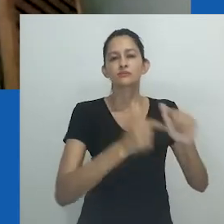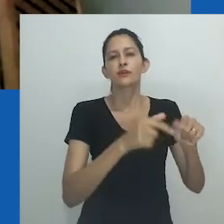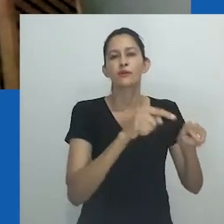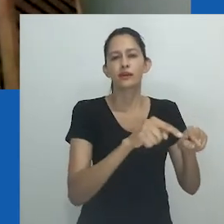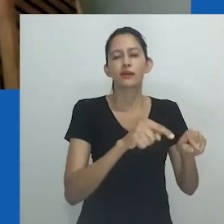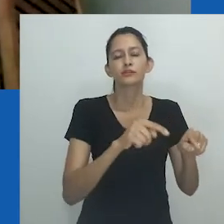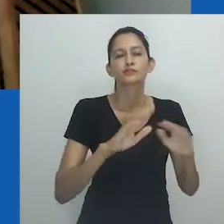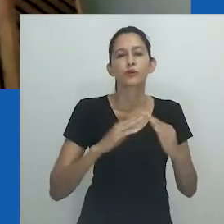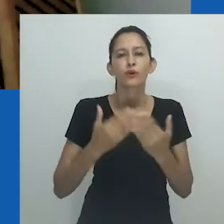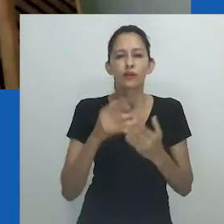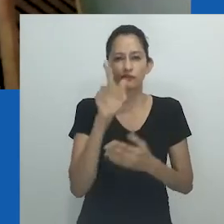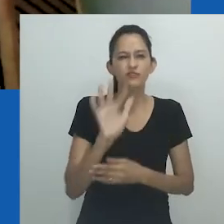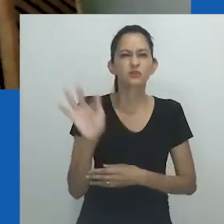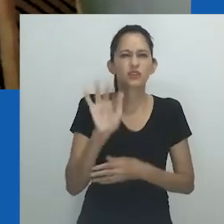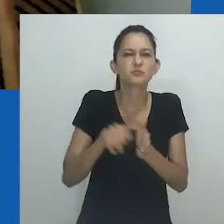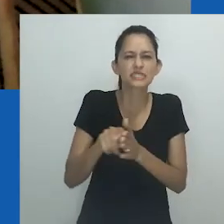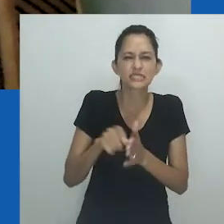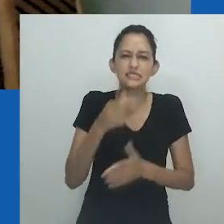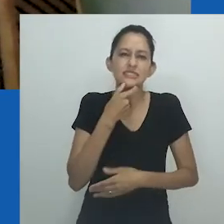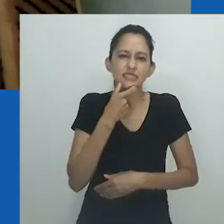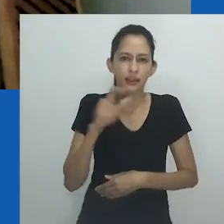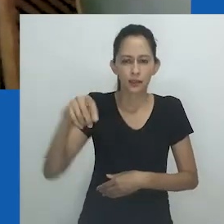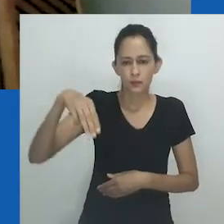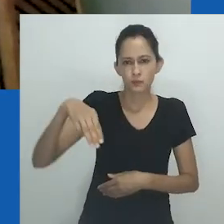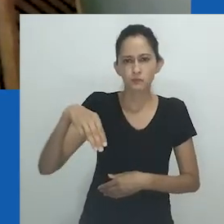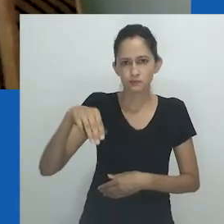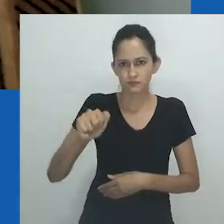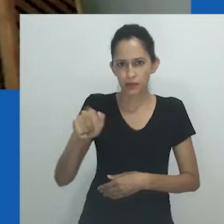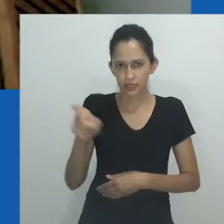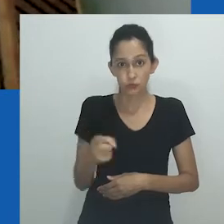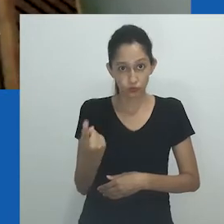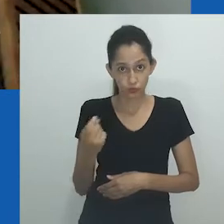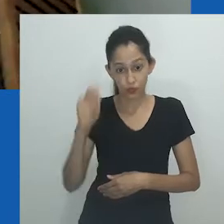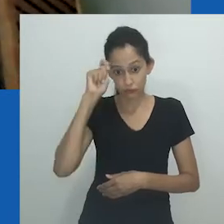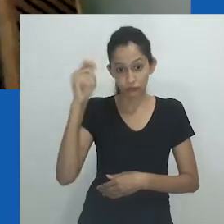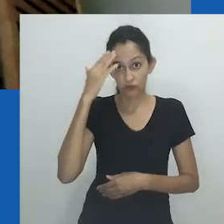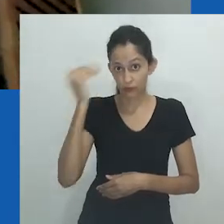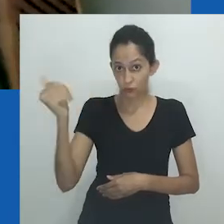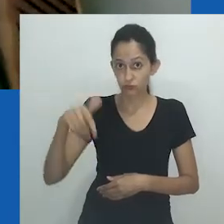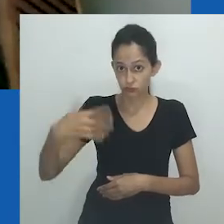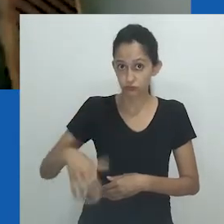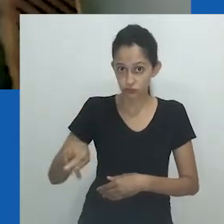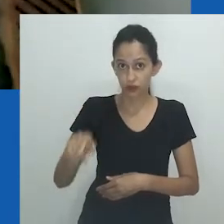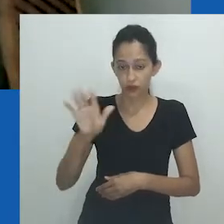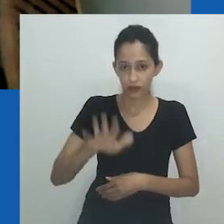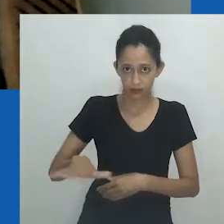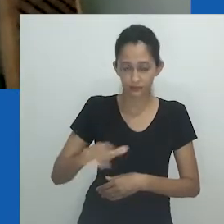são conhecidos como "clássicos da escola britânica". Max Gluckman é apenas o autor mais famoso dessa linhagem.